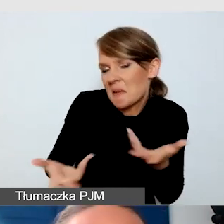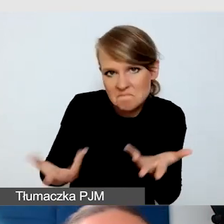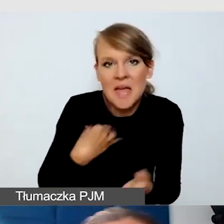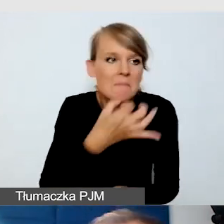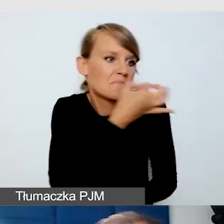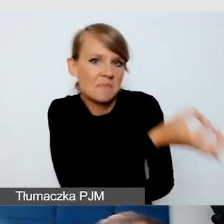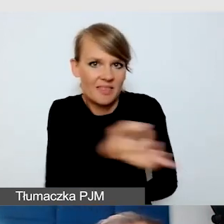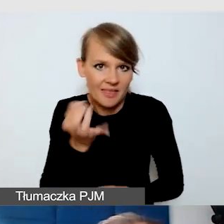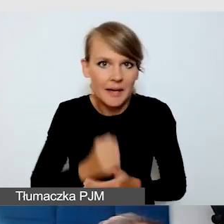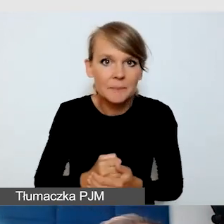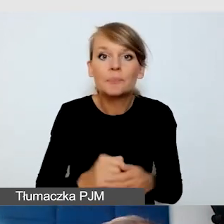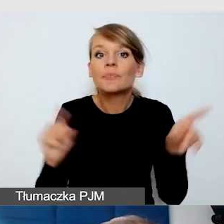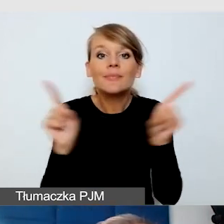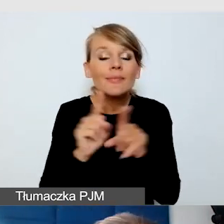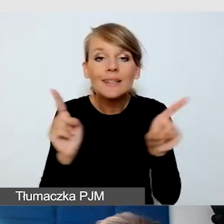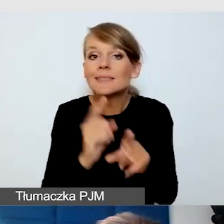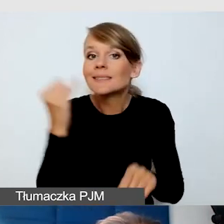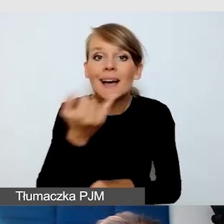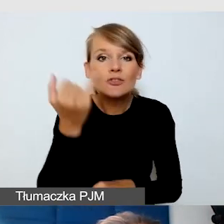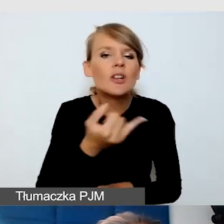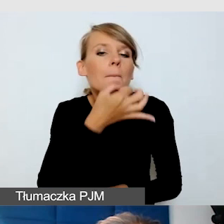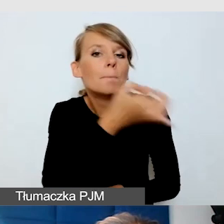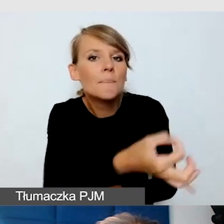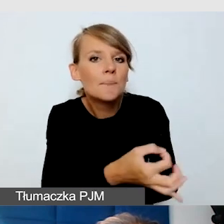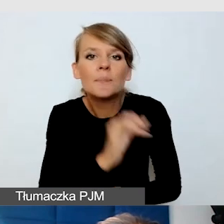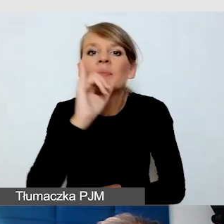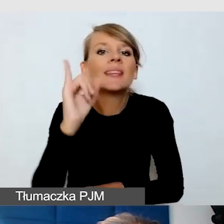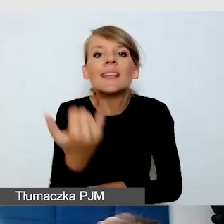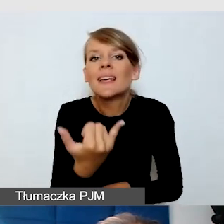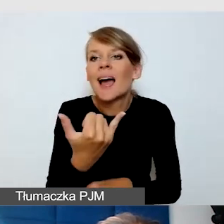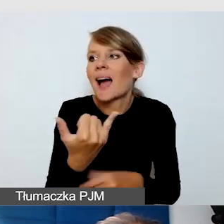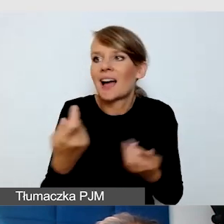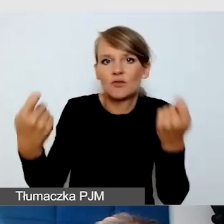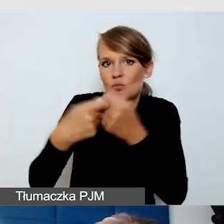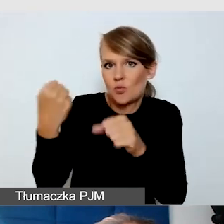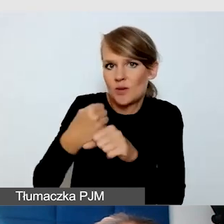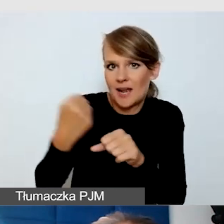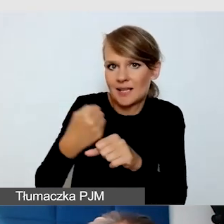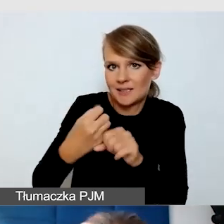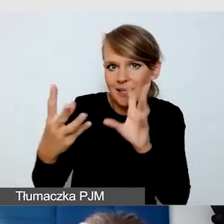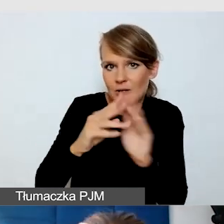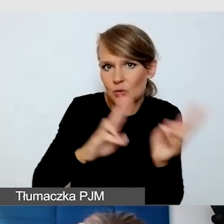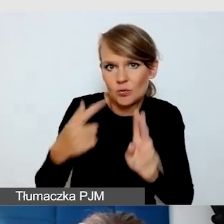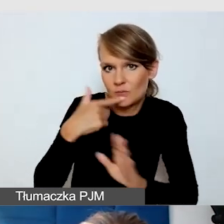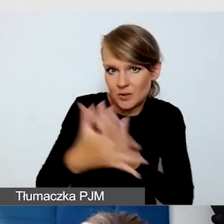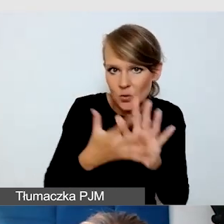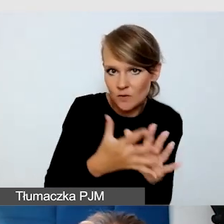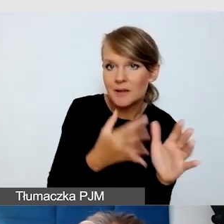Też zawsze pytam, jak mam współpracować z tłumaczem języka migowego. Bardzo dobrze doradzają,